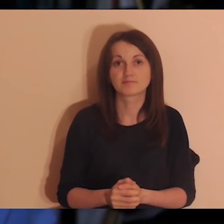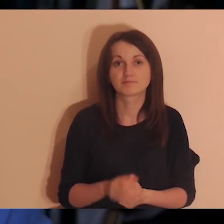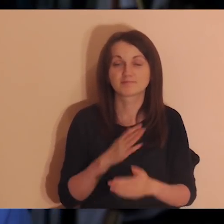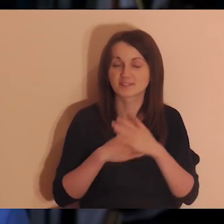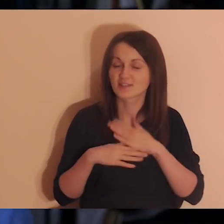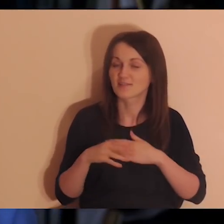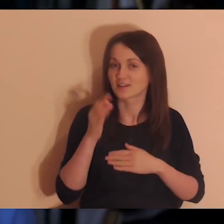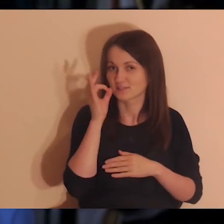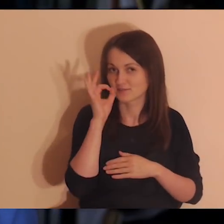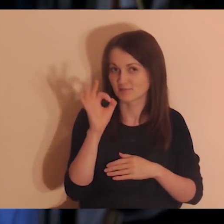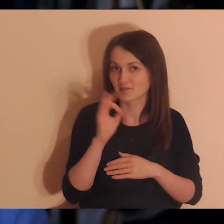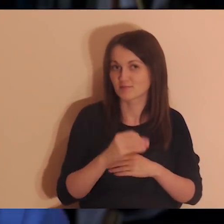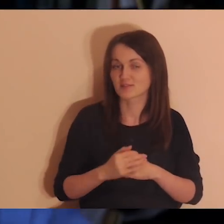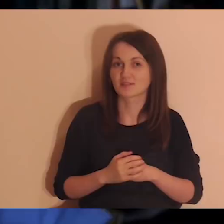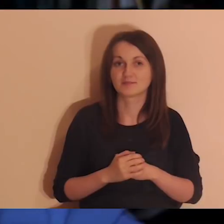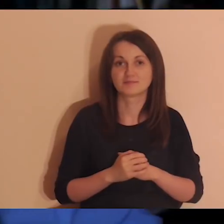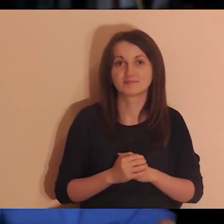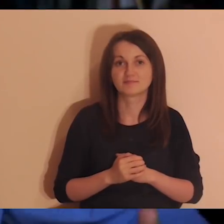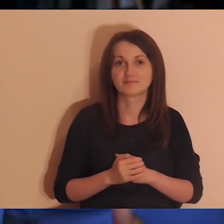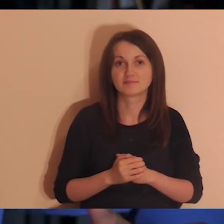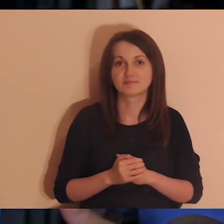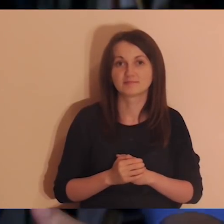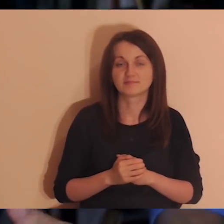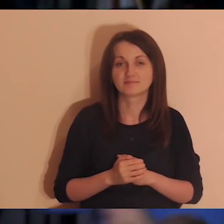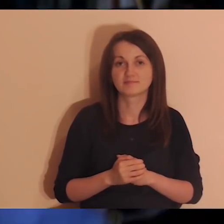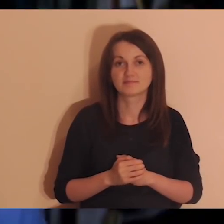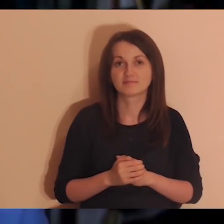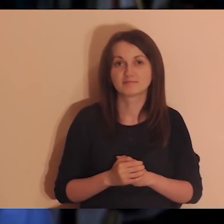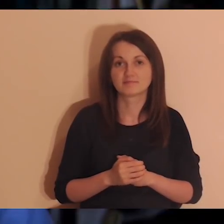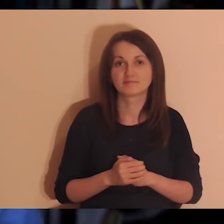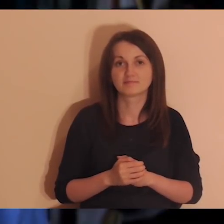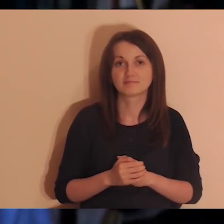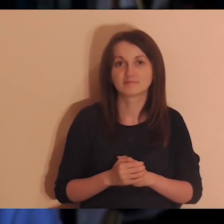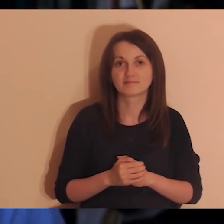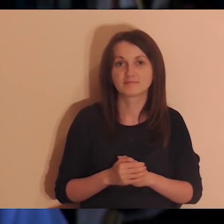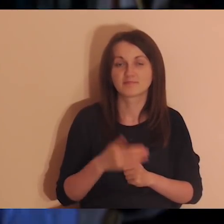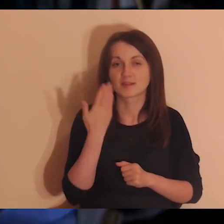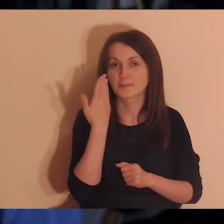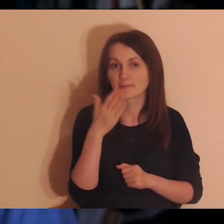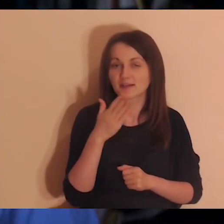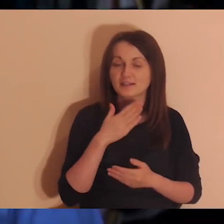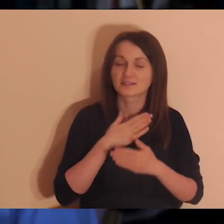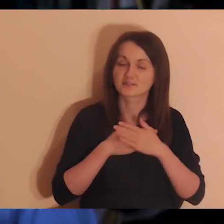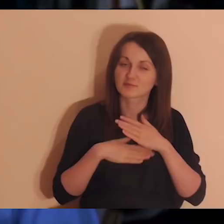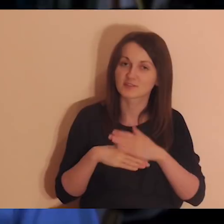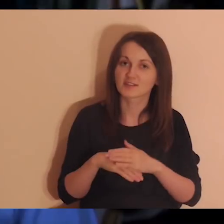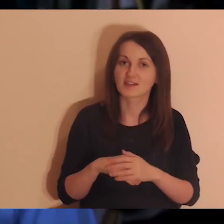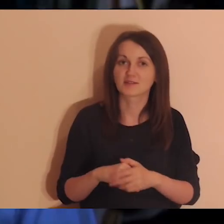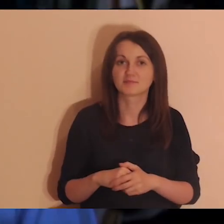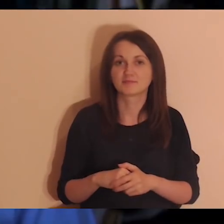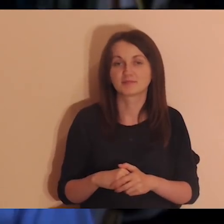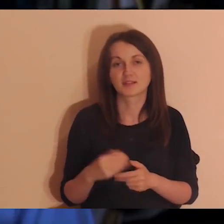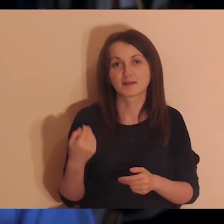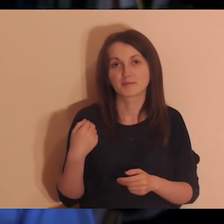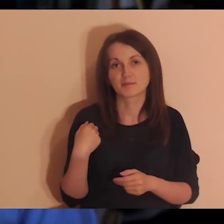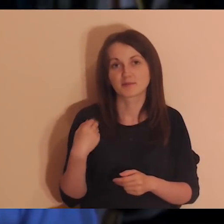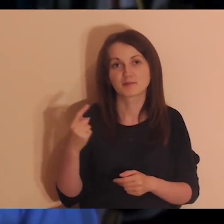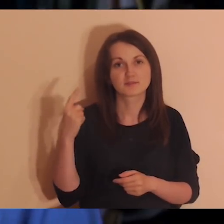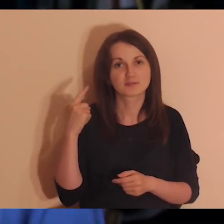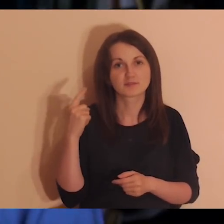Fajnie, bo to osoby z naszego klimatu, bardzo miłe, życzliwe, dobra atmosfera jest na tych spotkaniach.